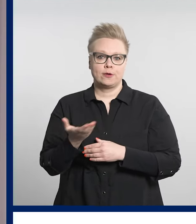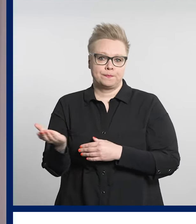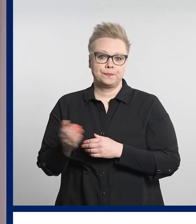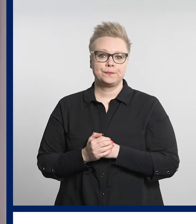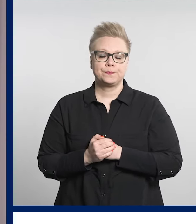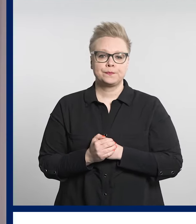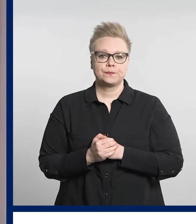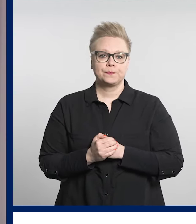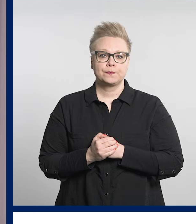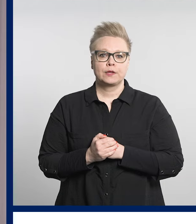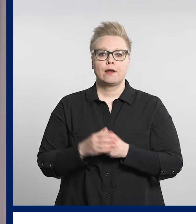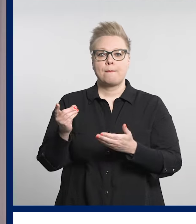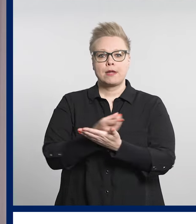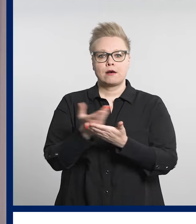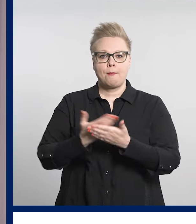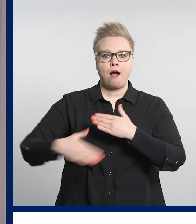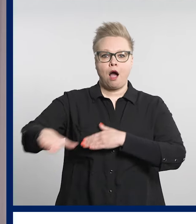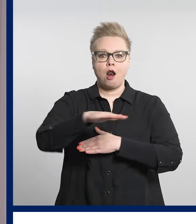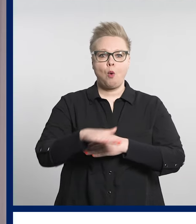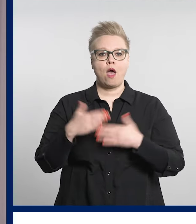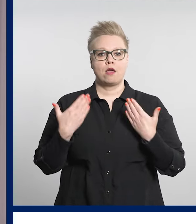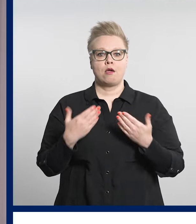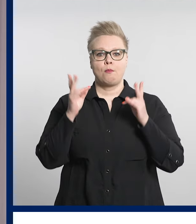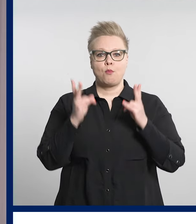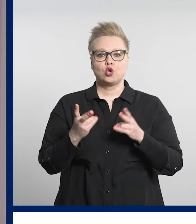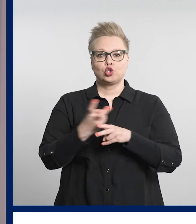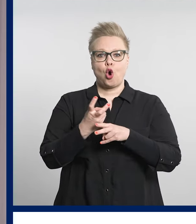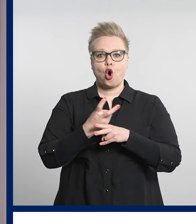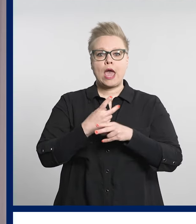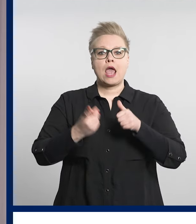Pirkanmaalla on käynnissä myös kokeilu, jossa